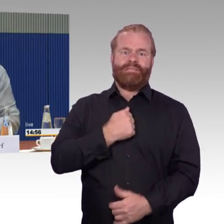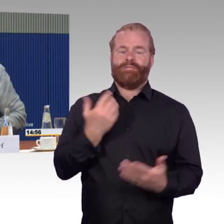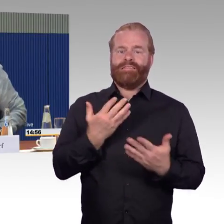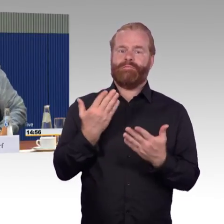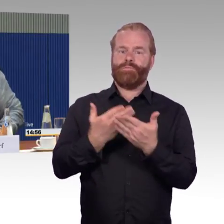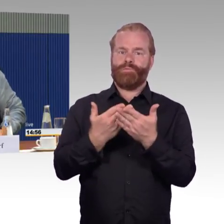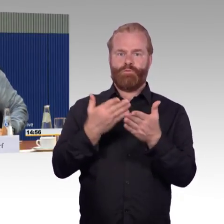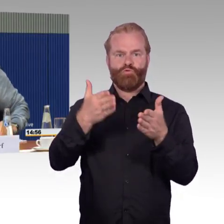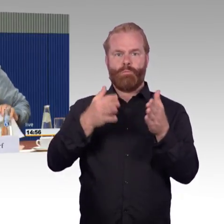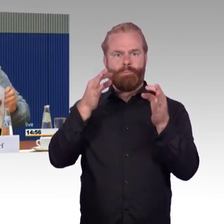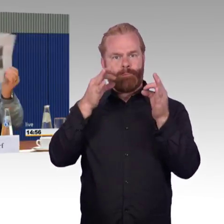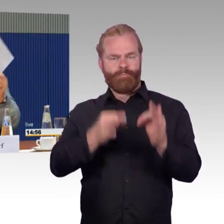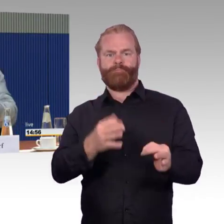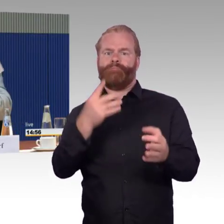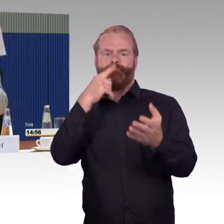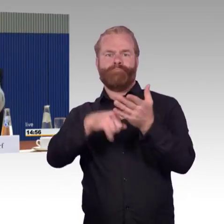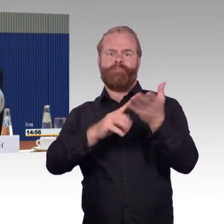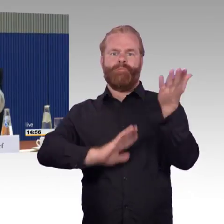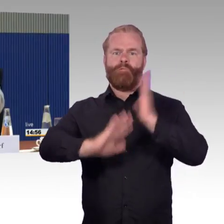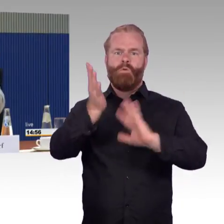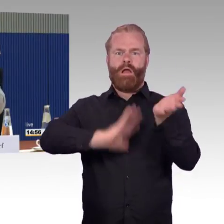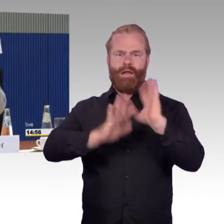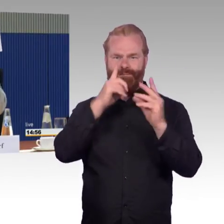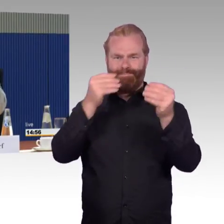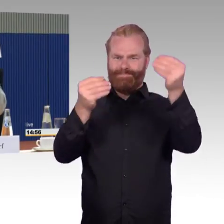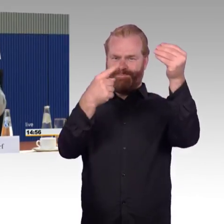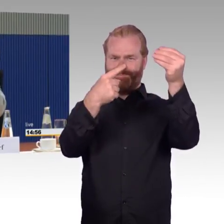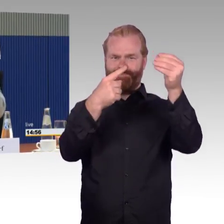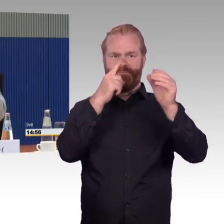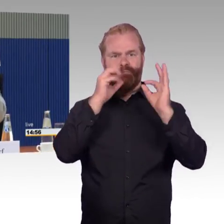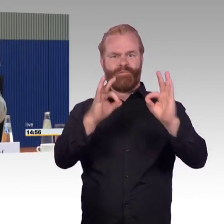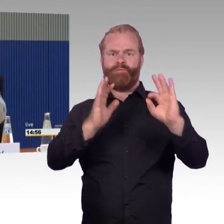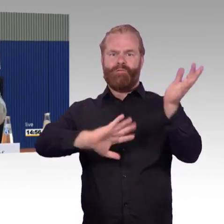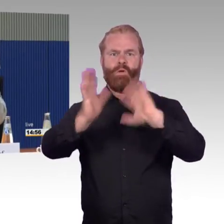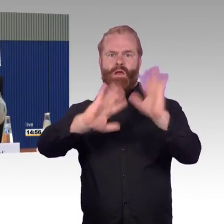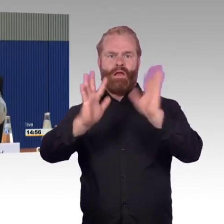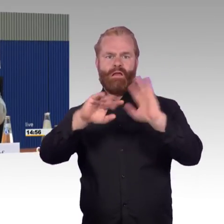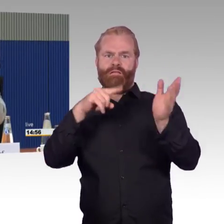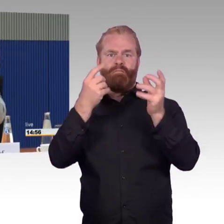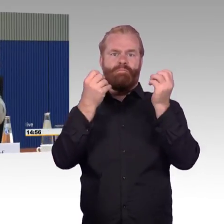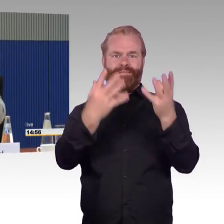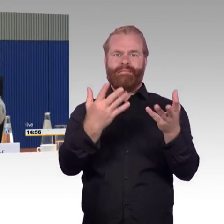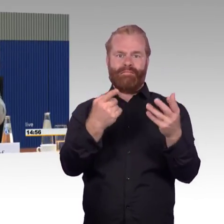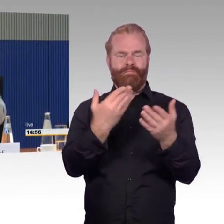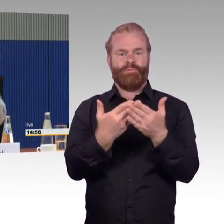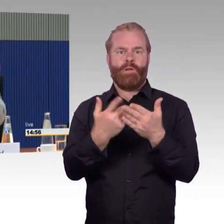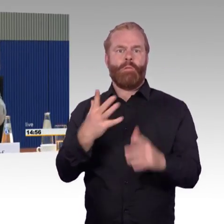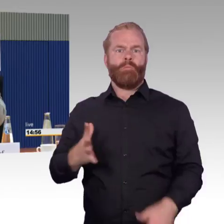Heute bei mir in der Presse, gestern ist wieder ein ICE, der fünfte in diesem Jahr,